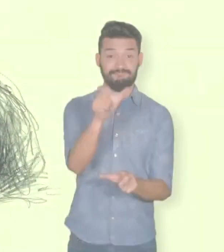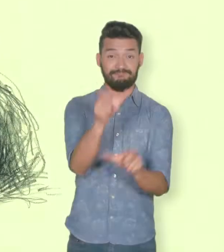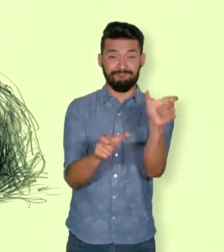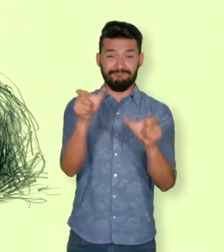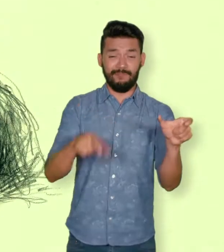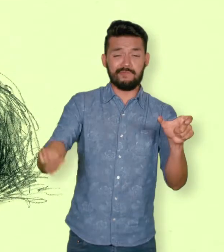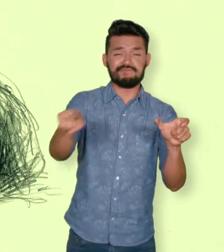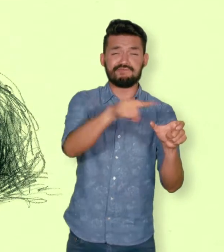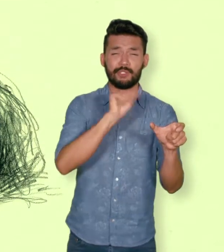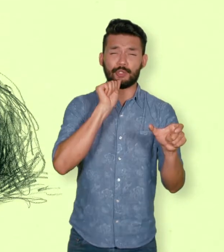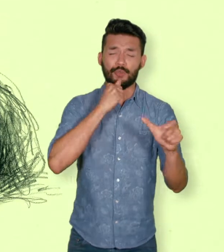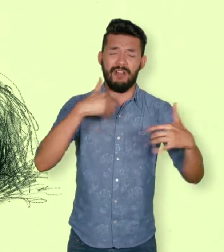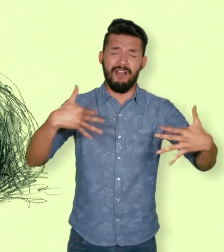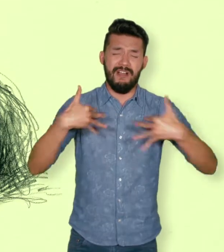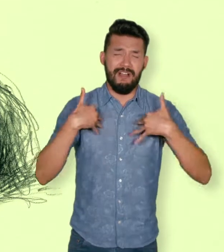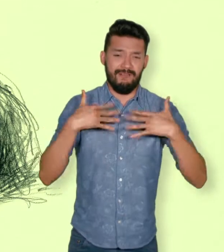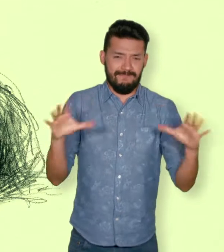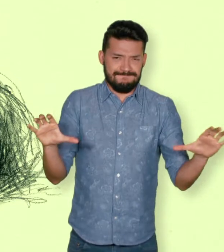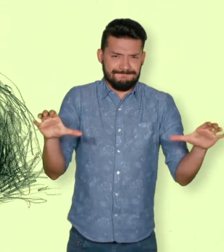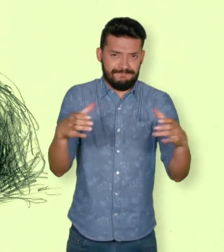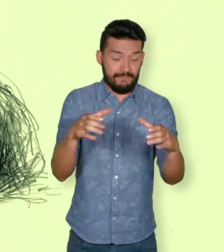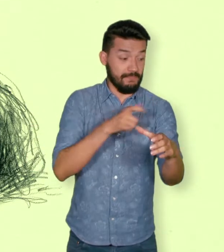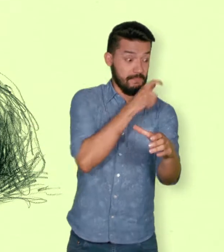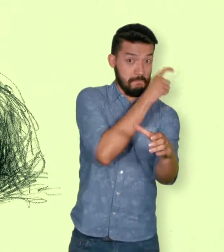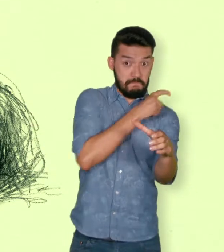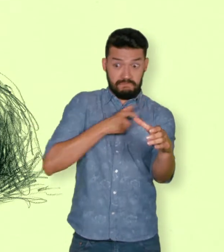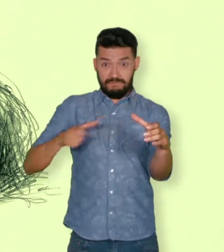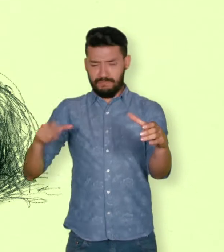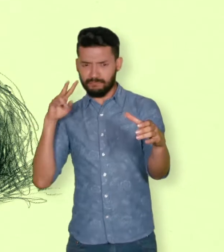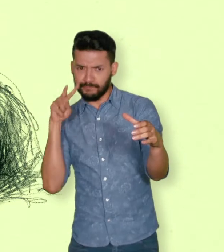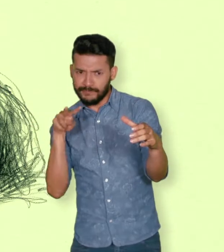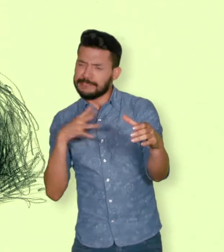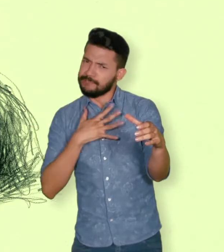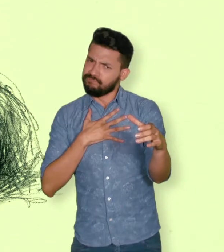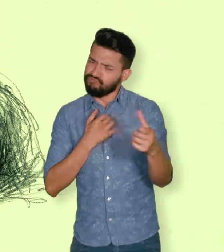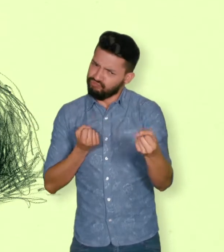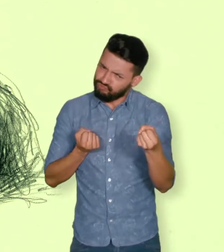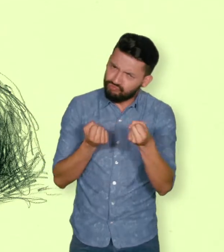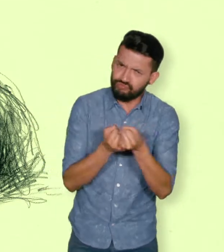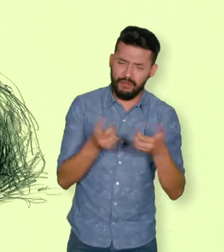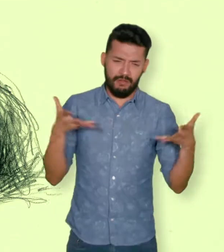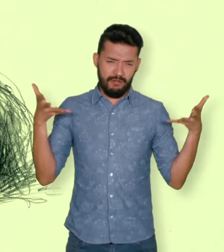De la misma forma, se consideran víctimas las personas que hayan sufrido un daño al intervenir